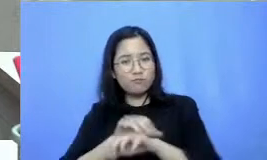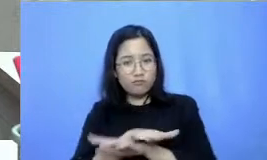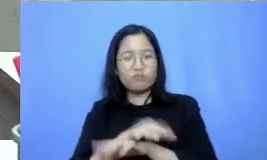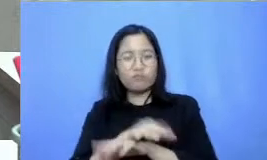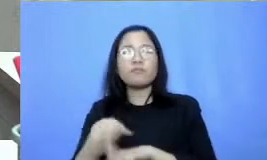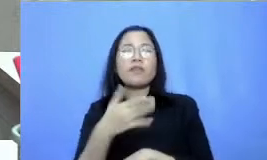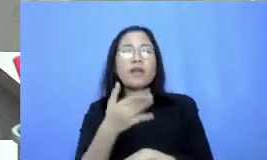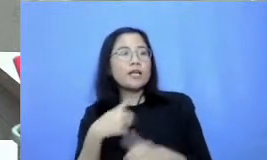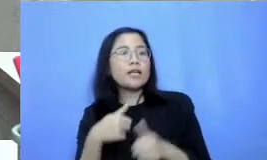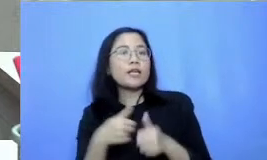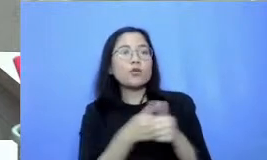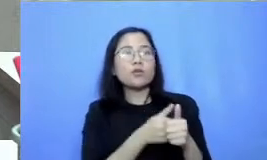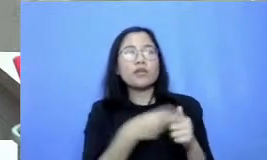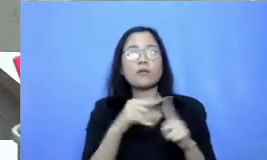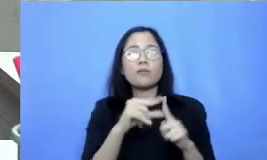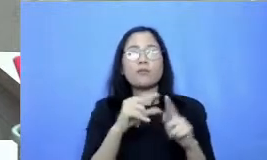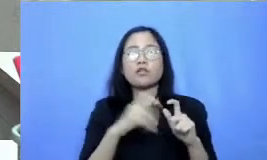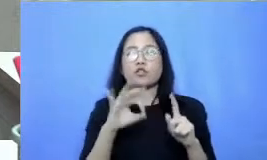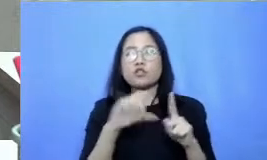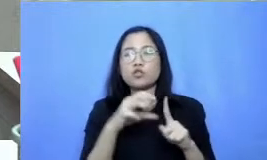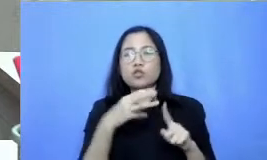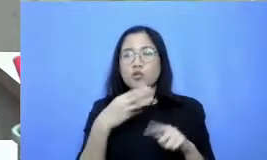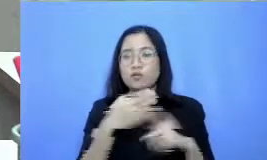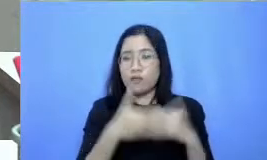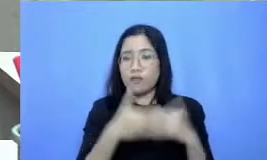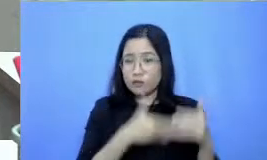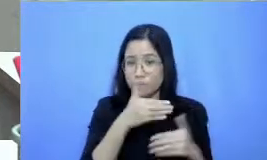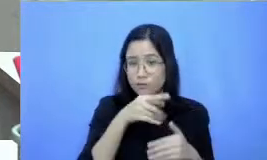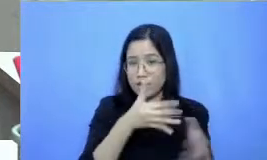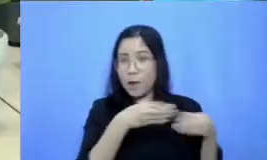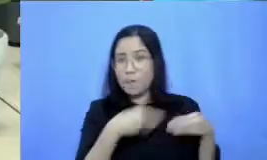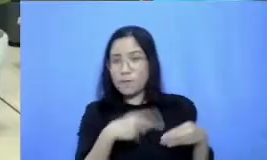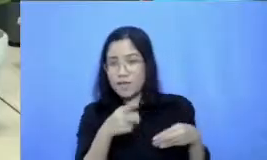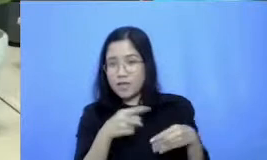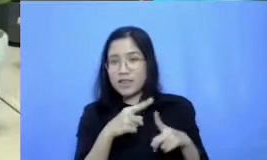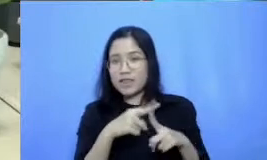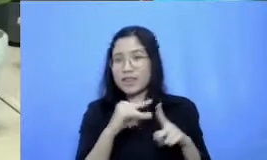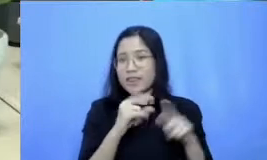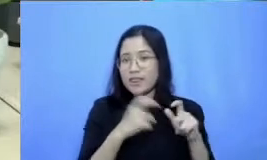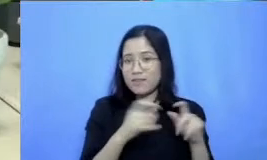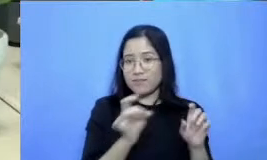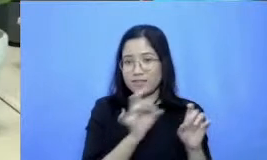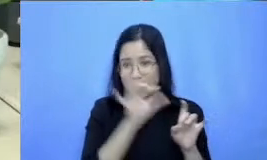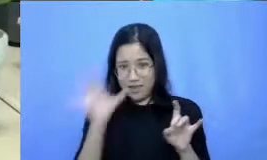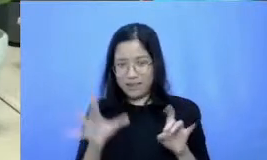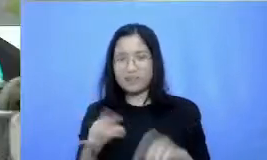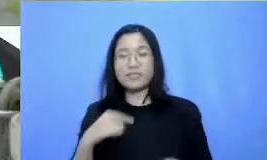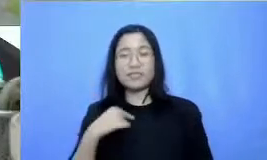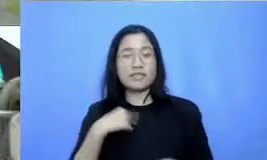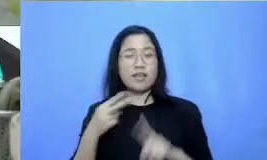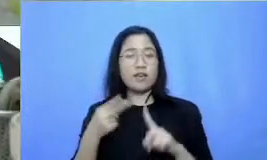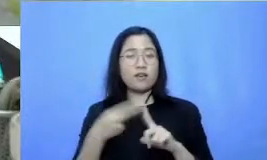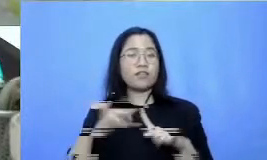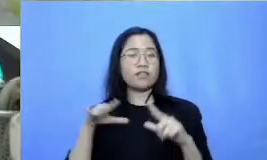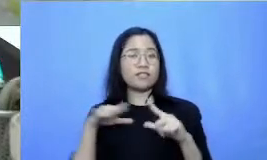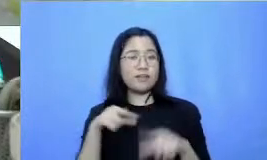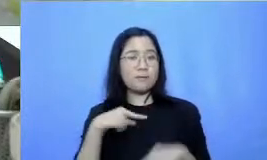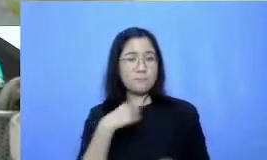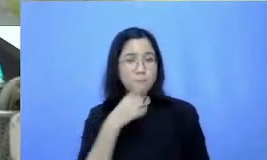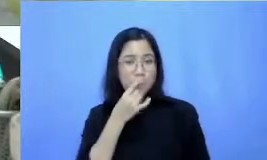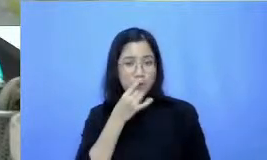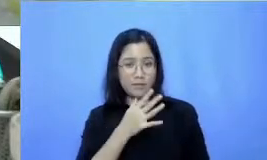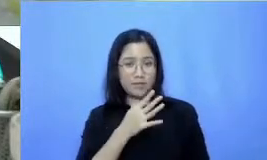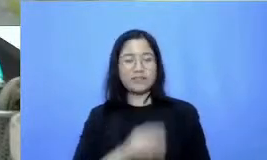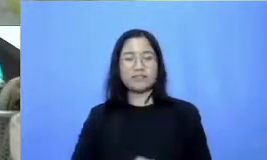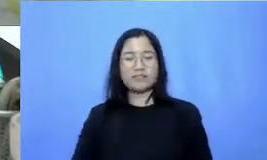selanjutnya untuk mendapatkan tips praktis lainnya saya Fiersa Daud pamit tangguh dan semangat